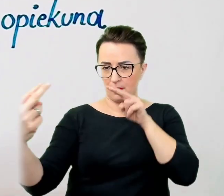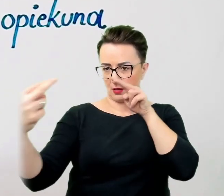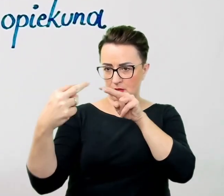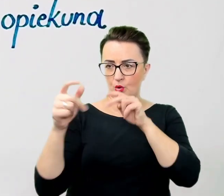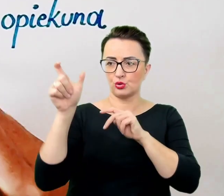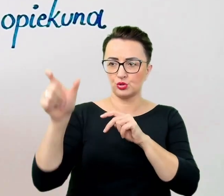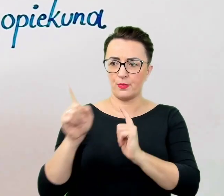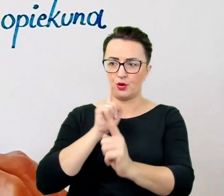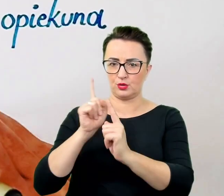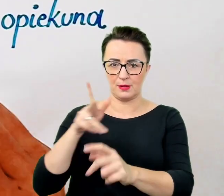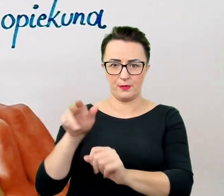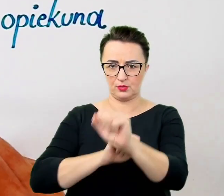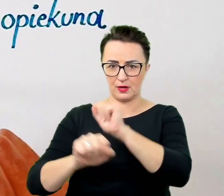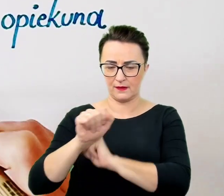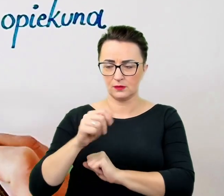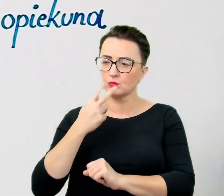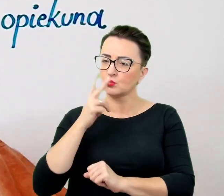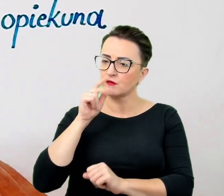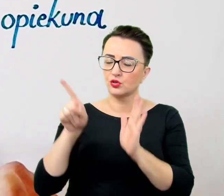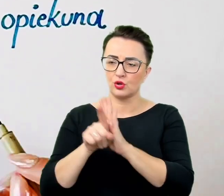Nie akcentować niepotrzebnie obecności pracownika.